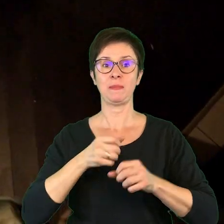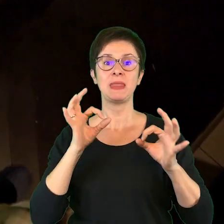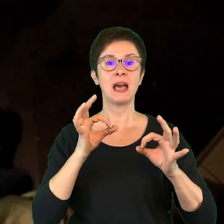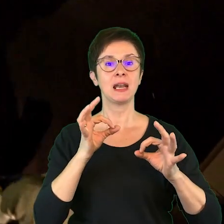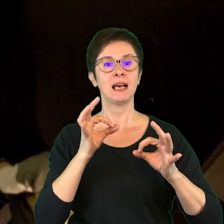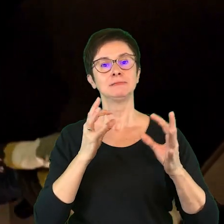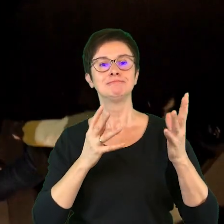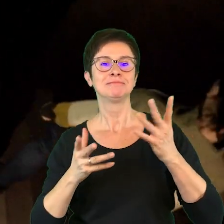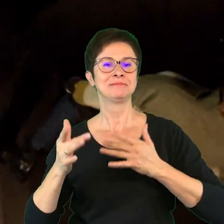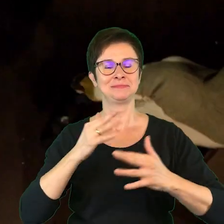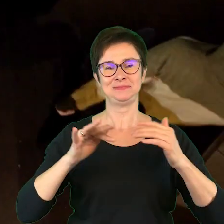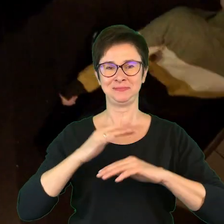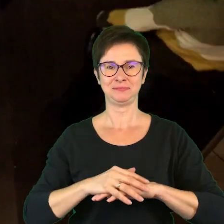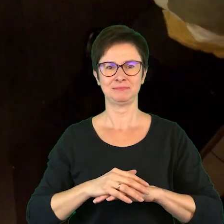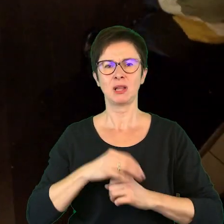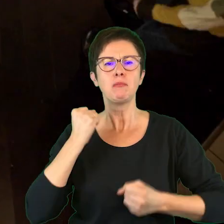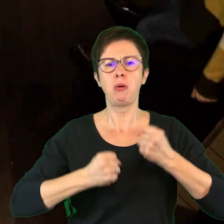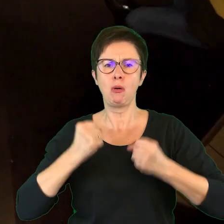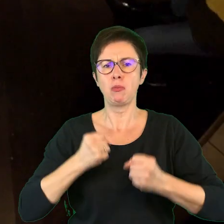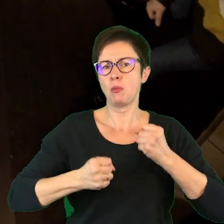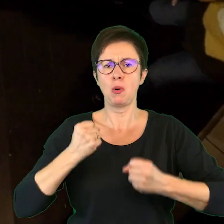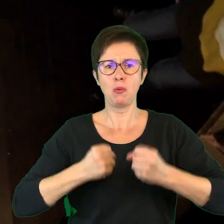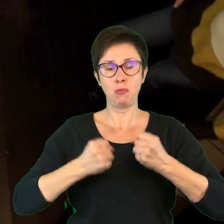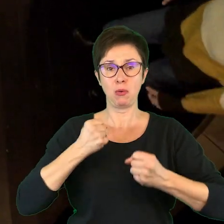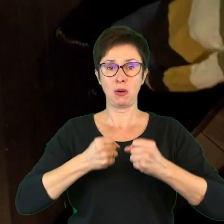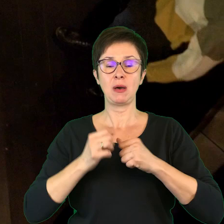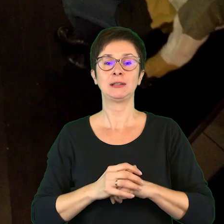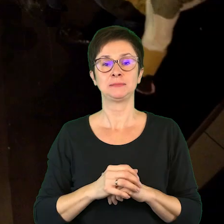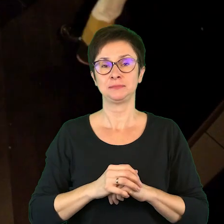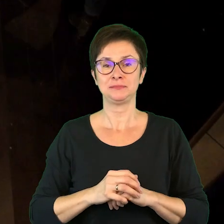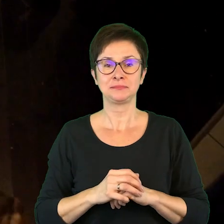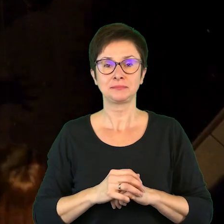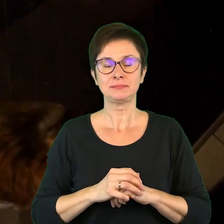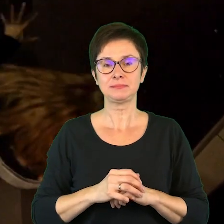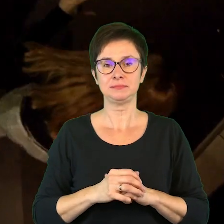[odgłosy tupania]